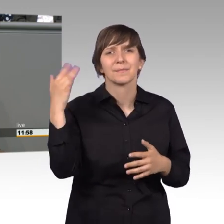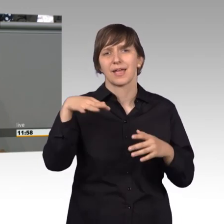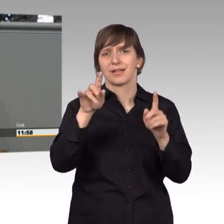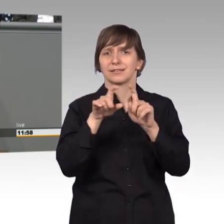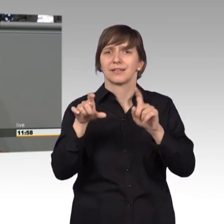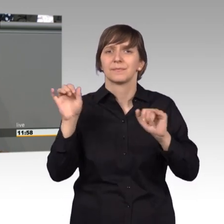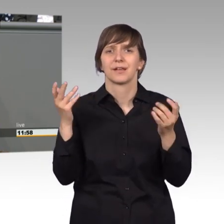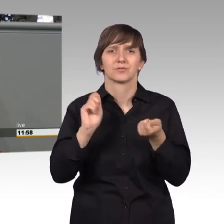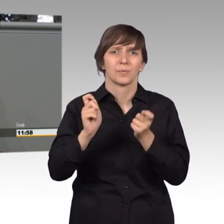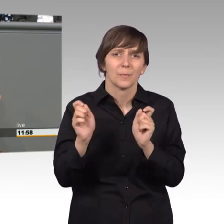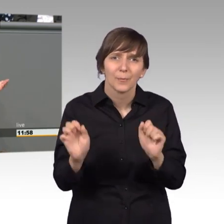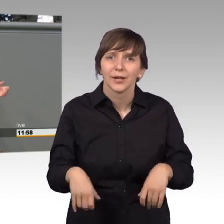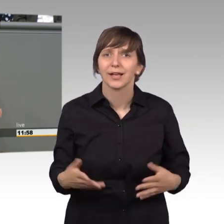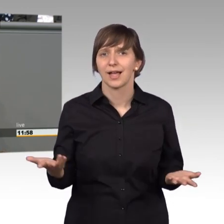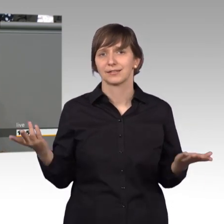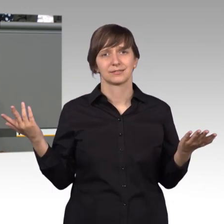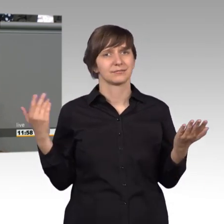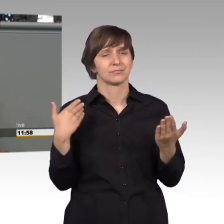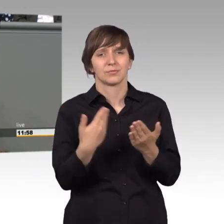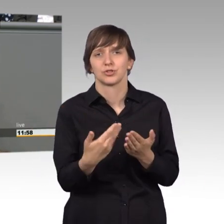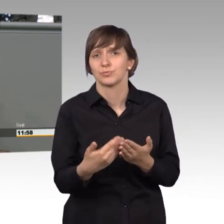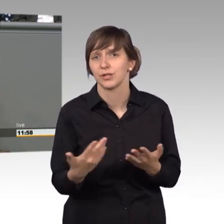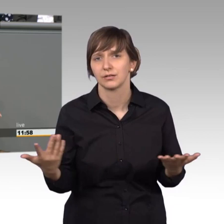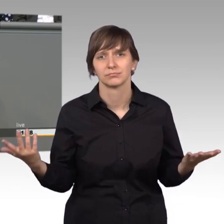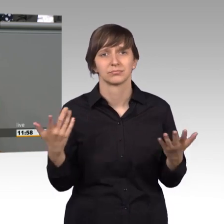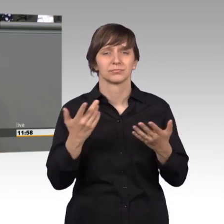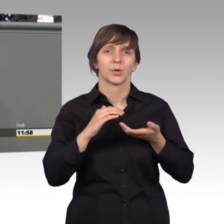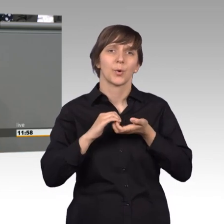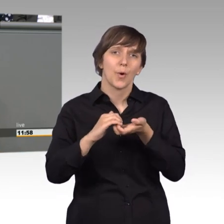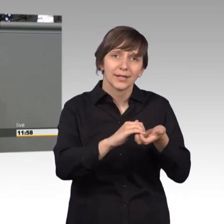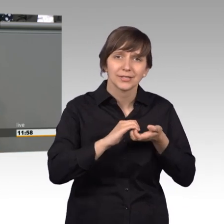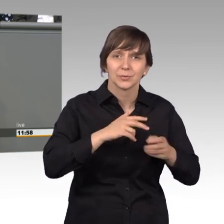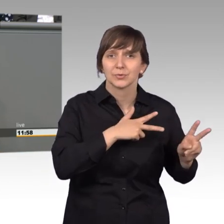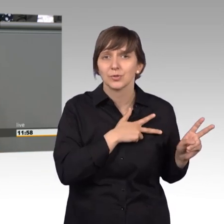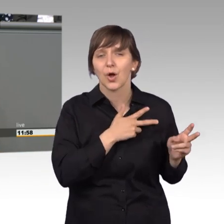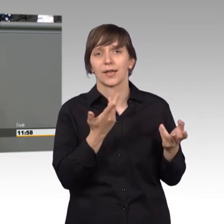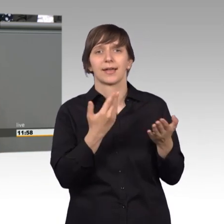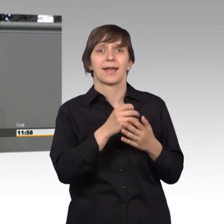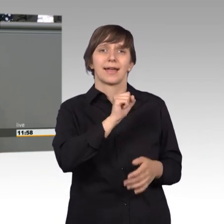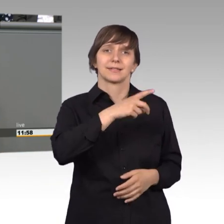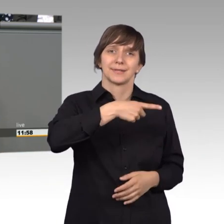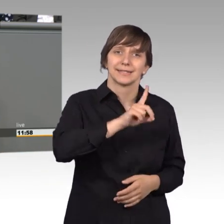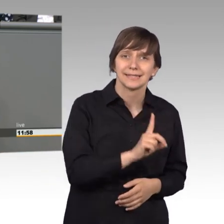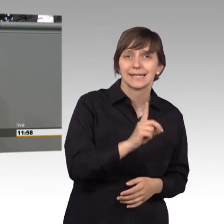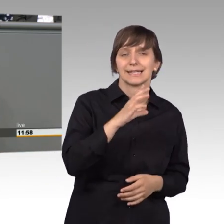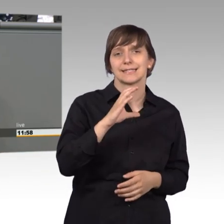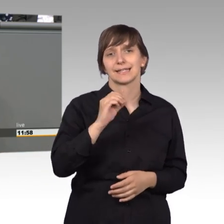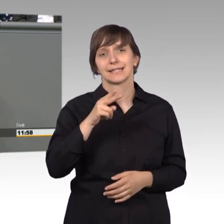werden könnte, ich denke zum Beispiel die Koalitionstreue. Da sollten SPD und CDU bei unterschiedlicher Haltung und auch